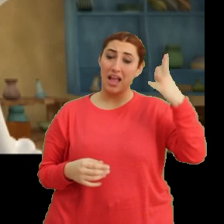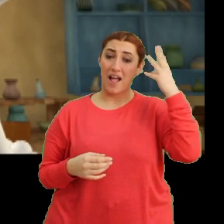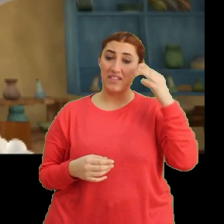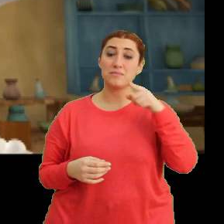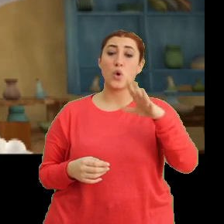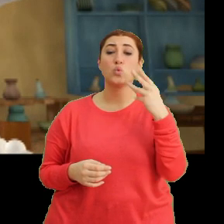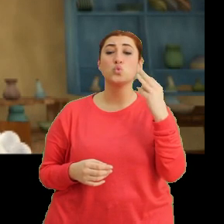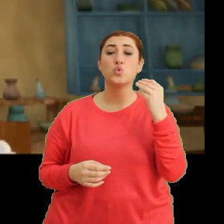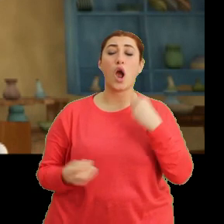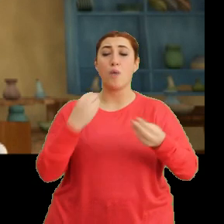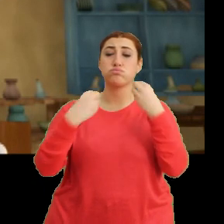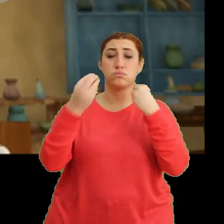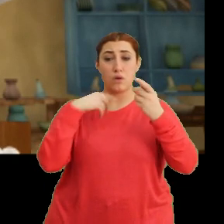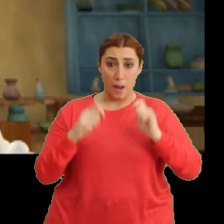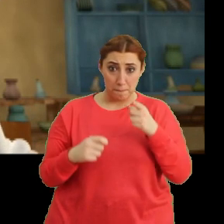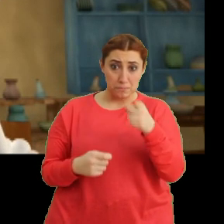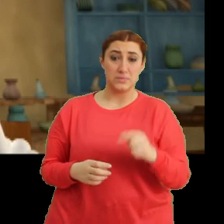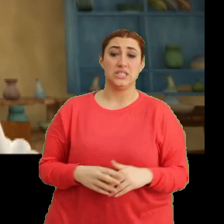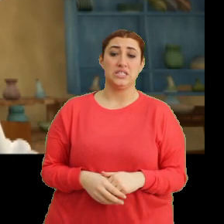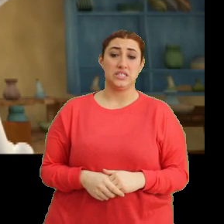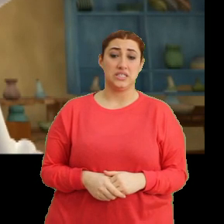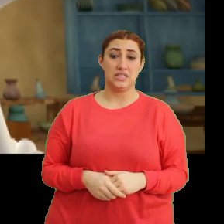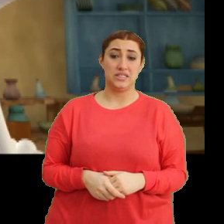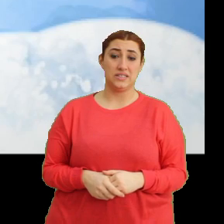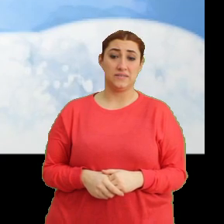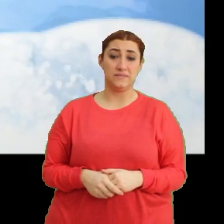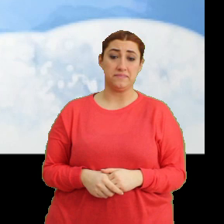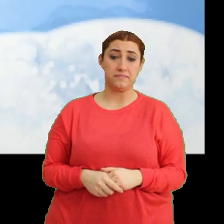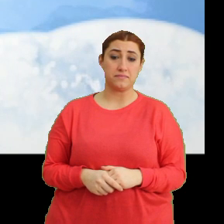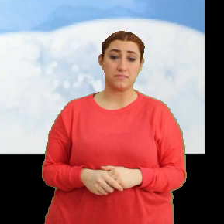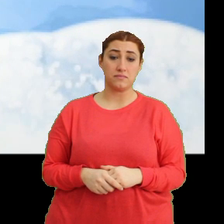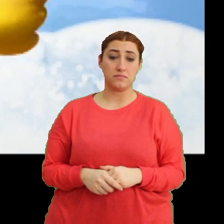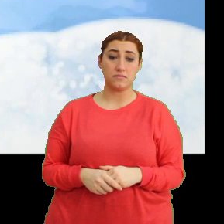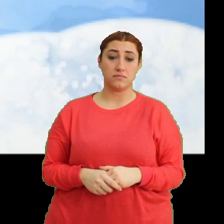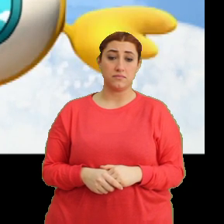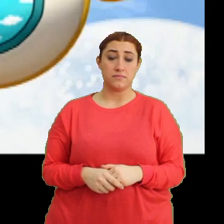Sen çok fazla abur cubur yemişsin. (Müzik)